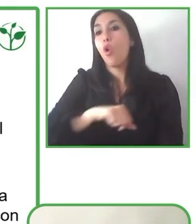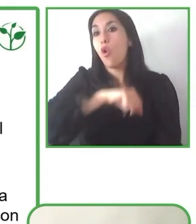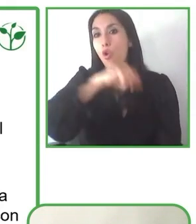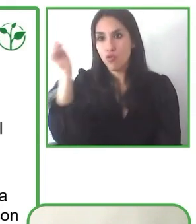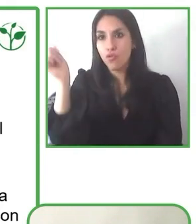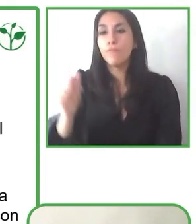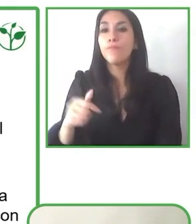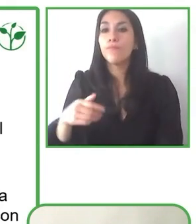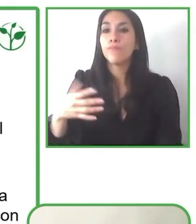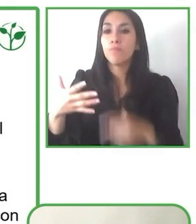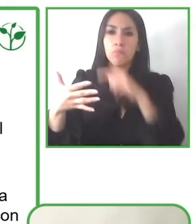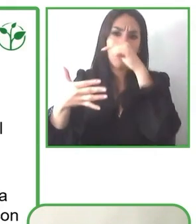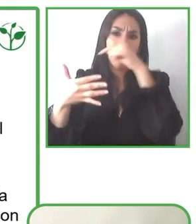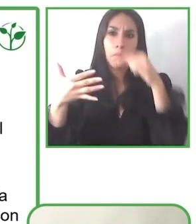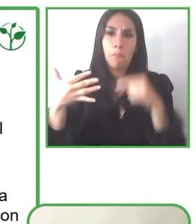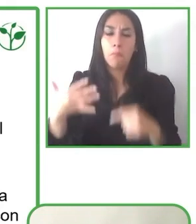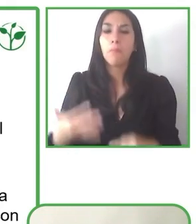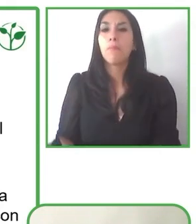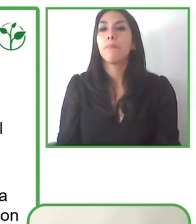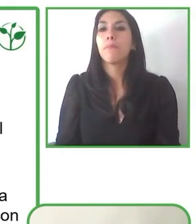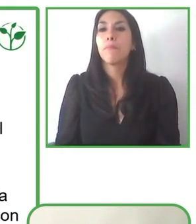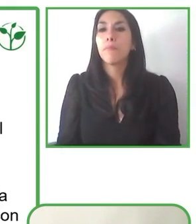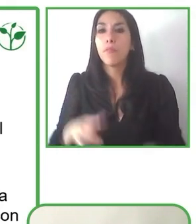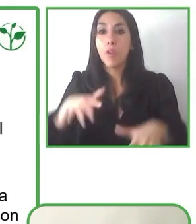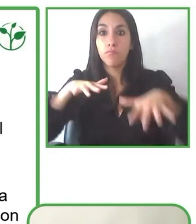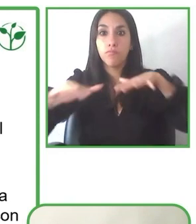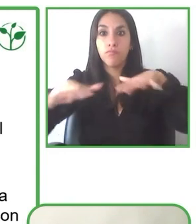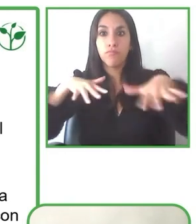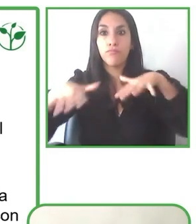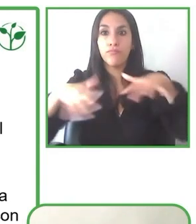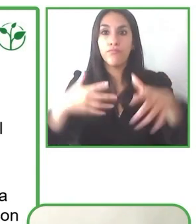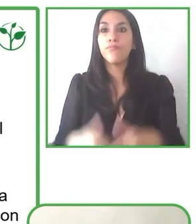Nosotros consideramos una experiencia accesible cuando hablamos de alojamientos,